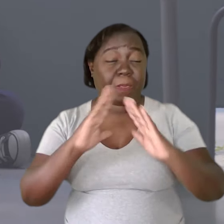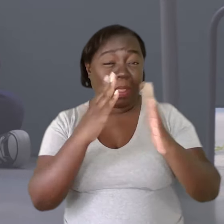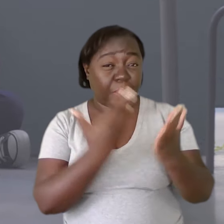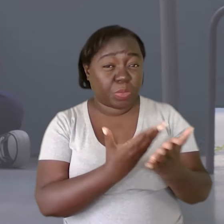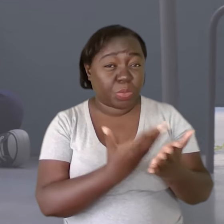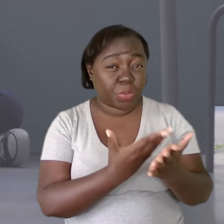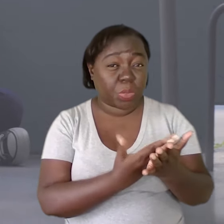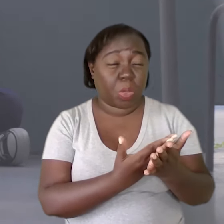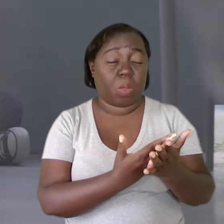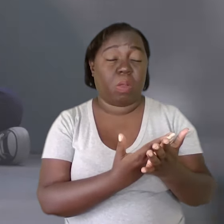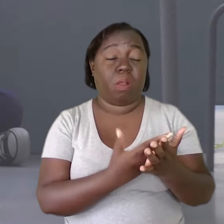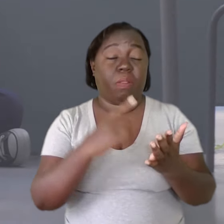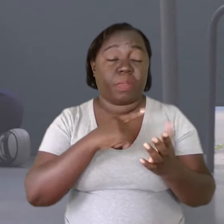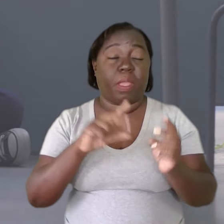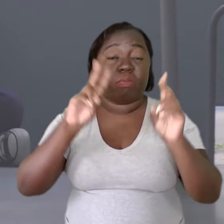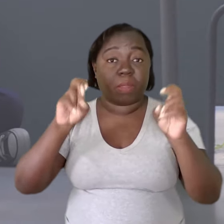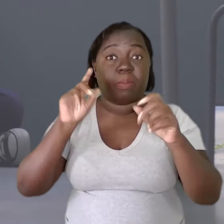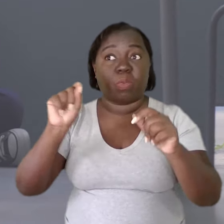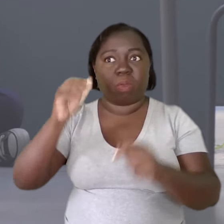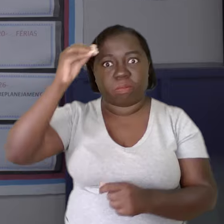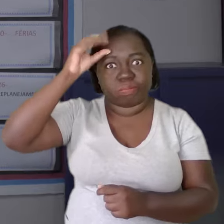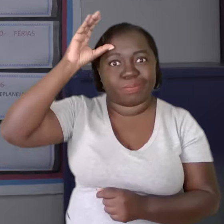A escola, dado que ela trabalha com o conhecimento,